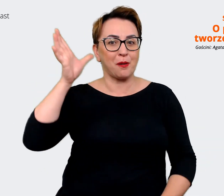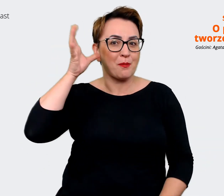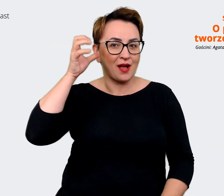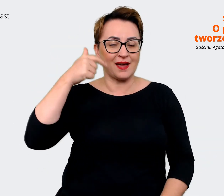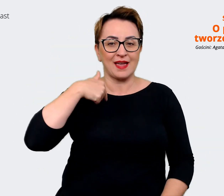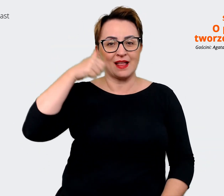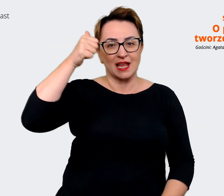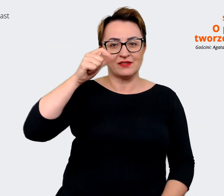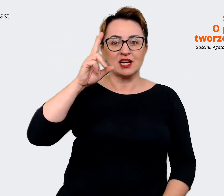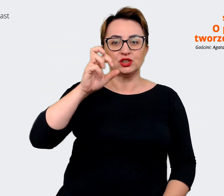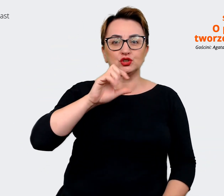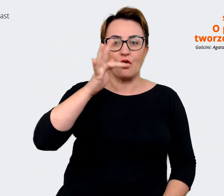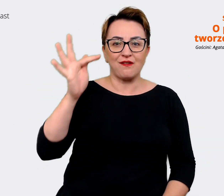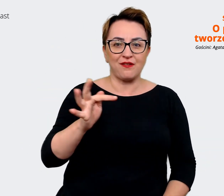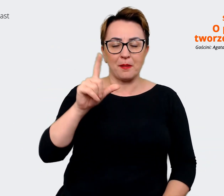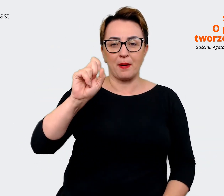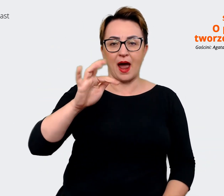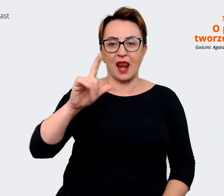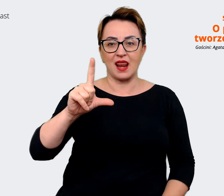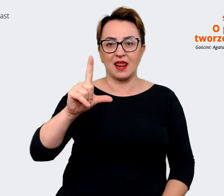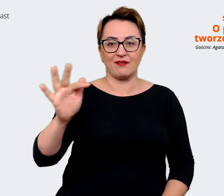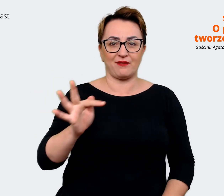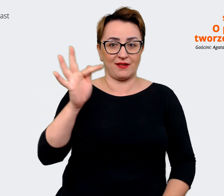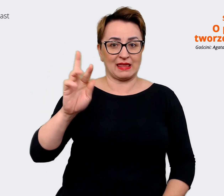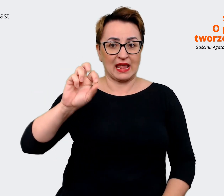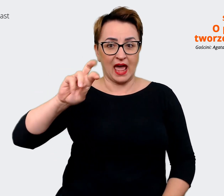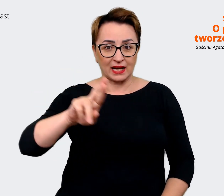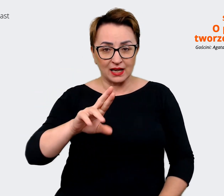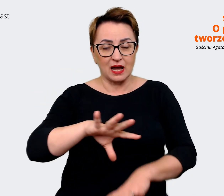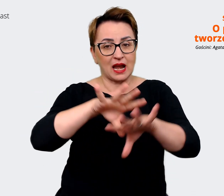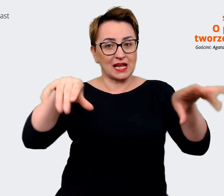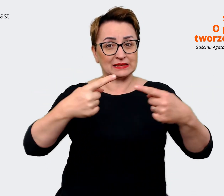Krzysztof Palfner i wspólnie z naszym zespołem porozmawiamy o tym, dlaczego dobrze tu być.